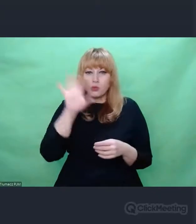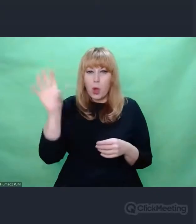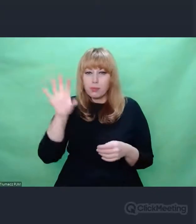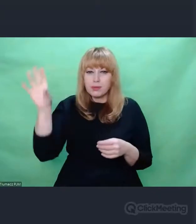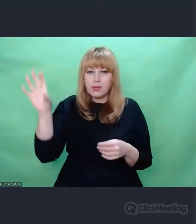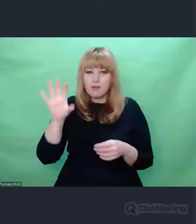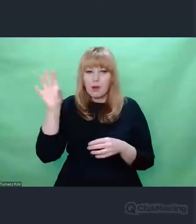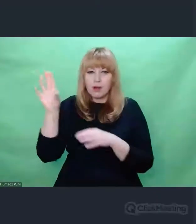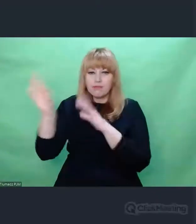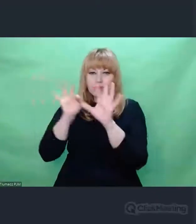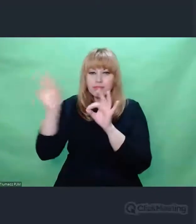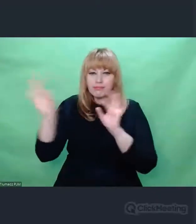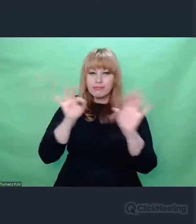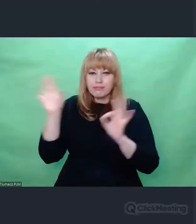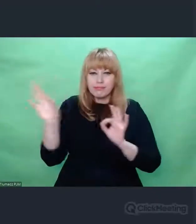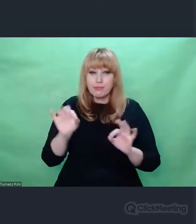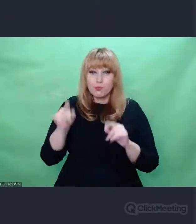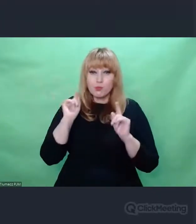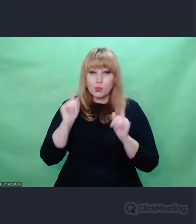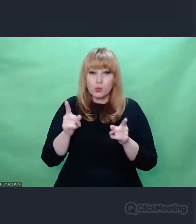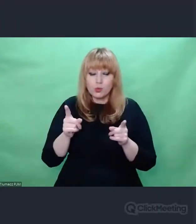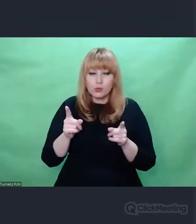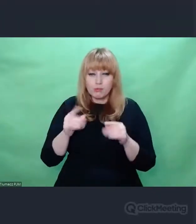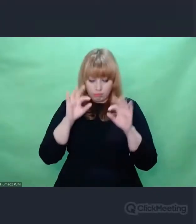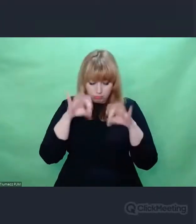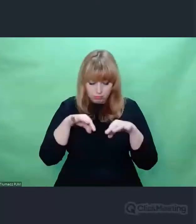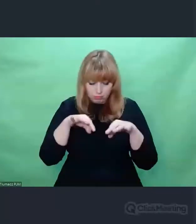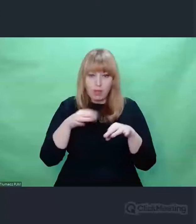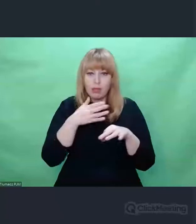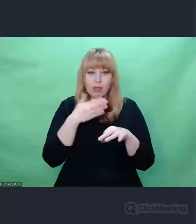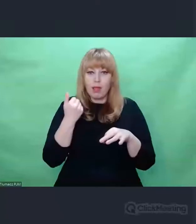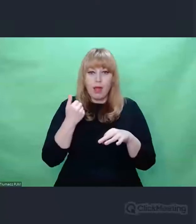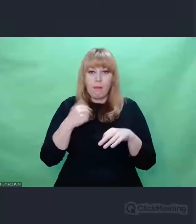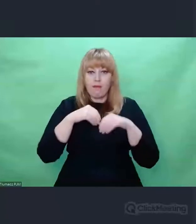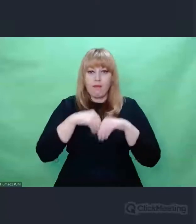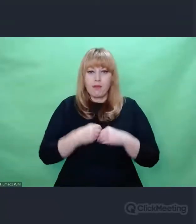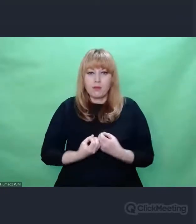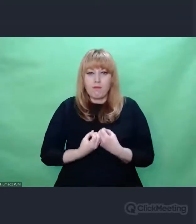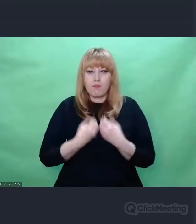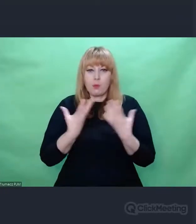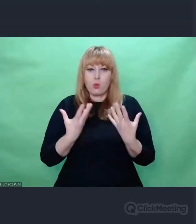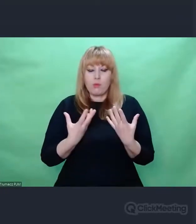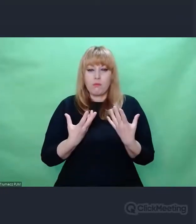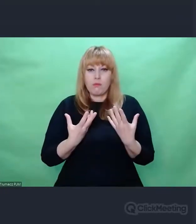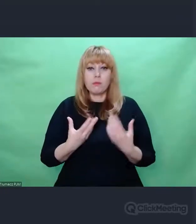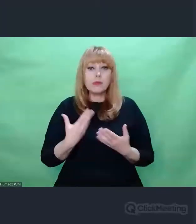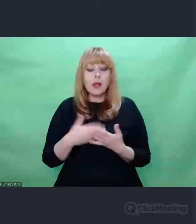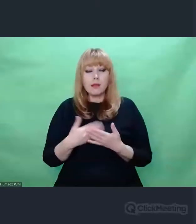rzeczy i zjawisk, które nas spotykają. Doświadczenie kryptologów uczy nas, że